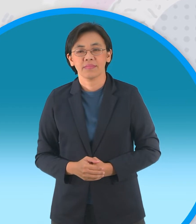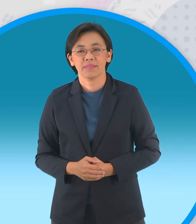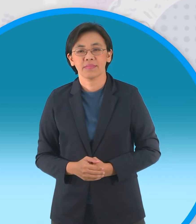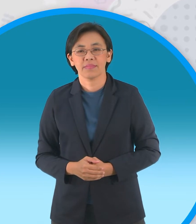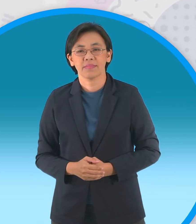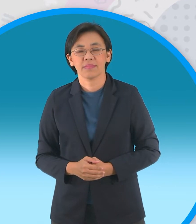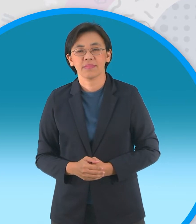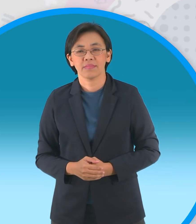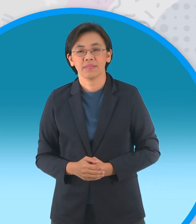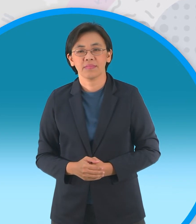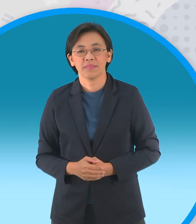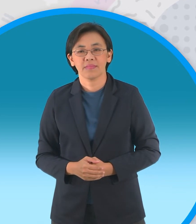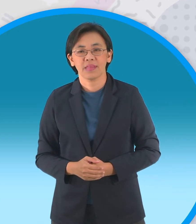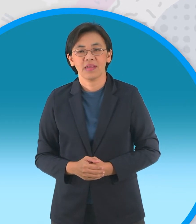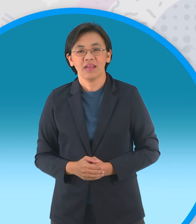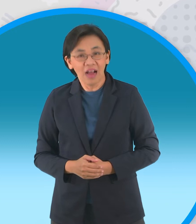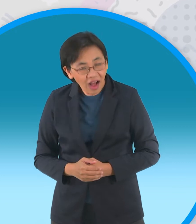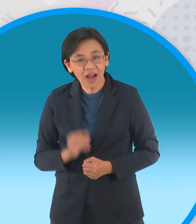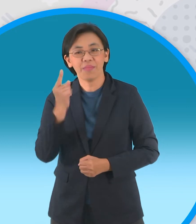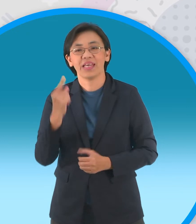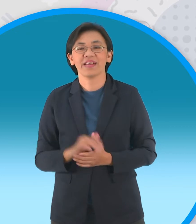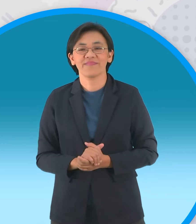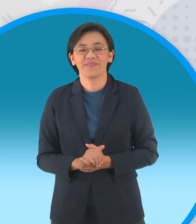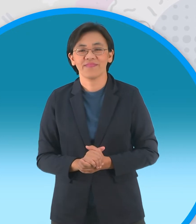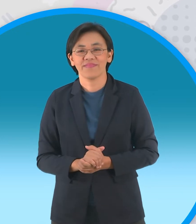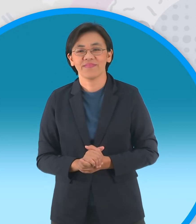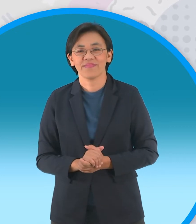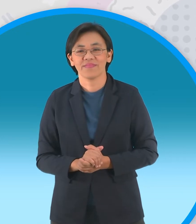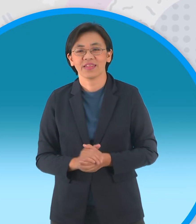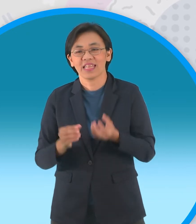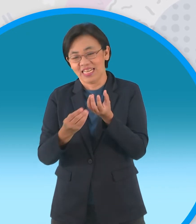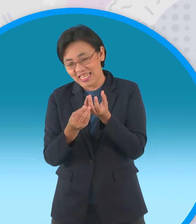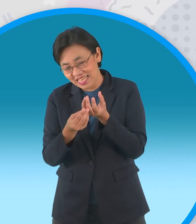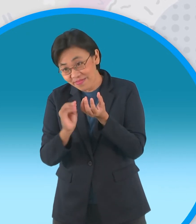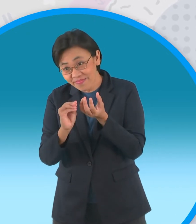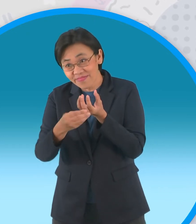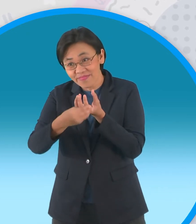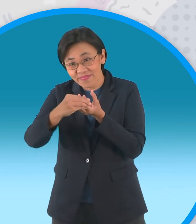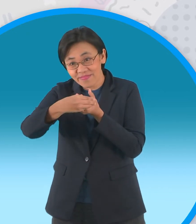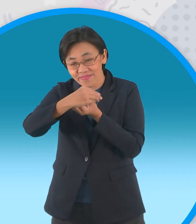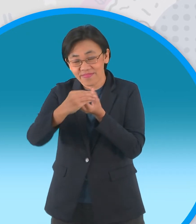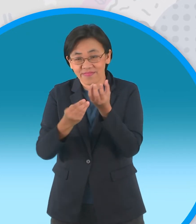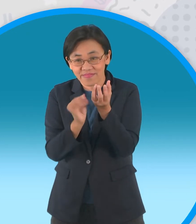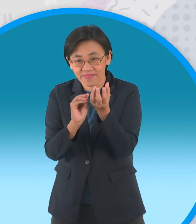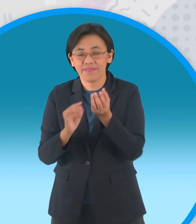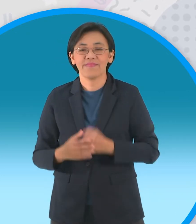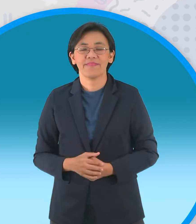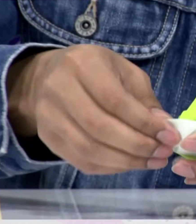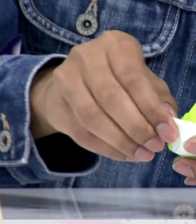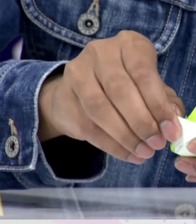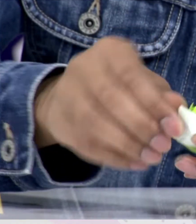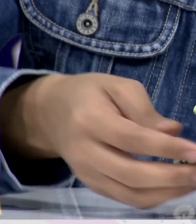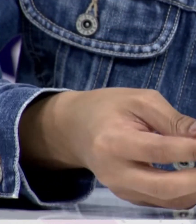แล้วก็ยังไม่พออีกนะครับยังไม่สวยพอมี ชั้นที่สามอีกนะครับ